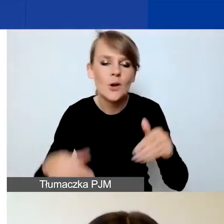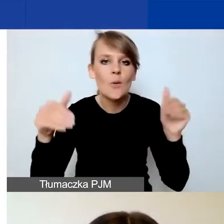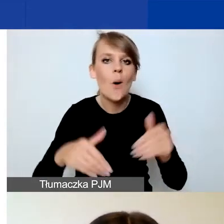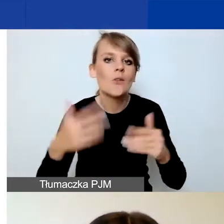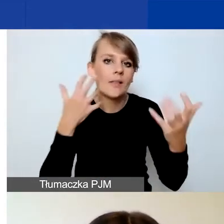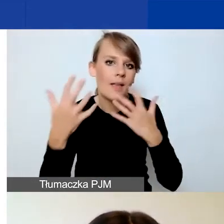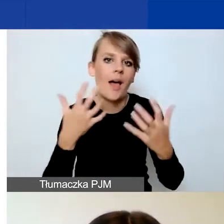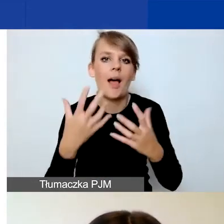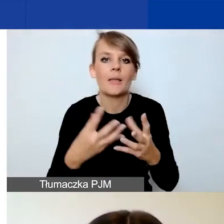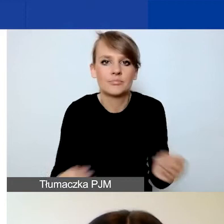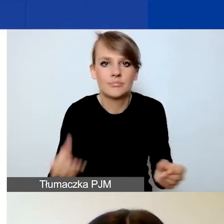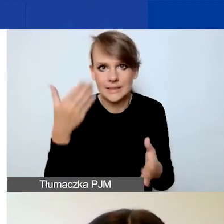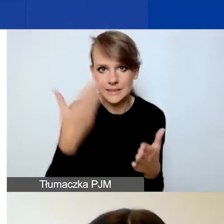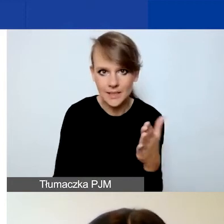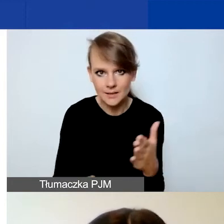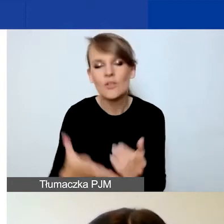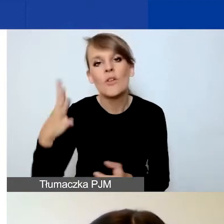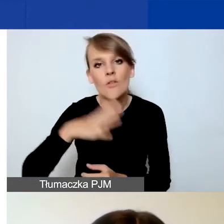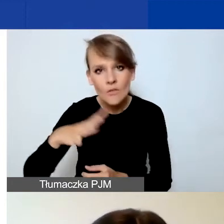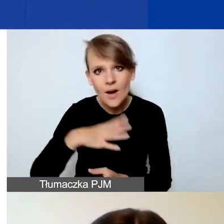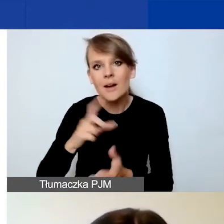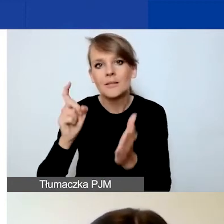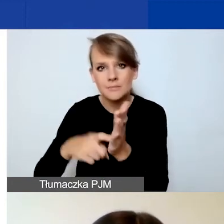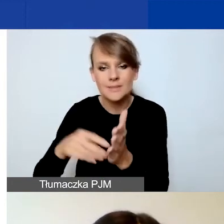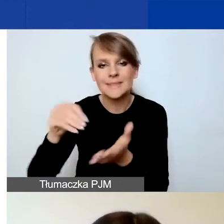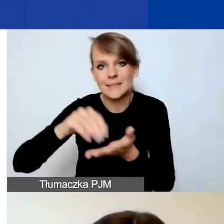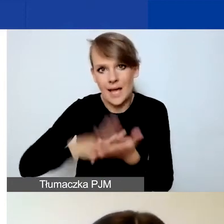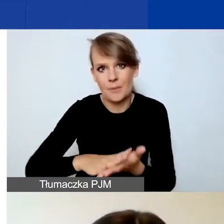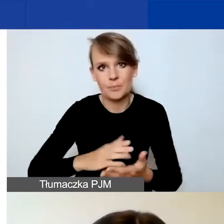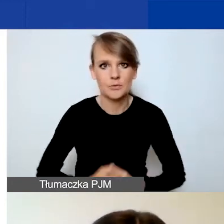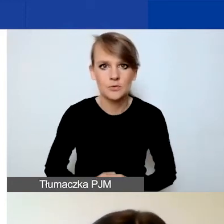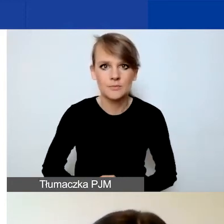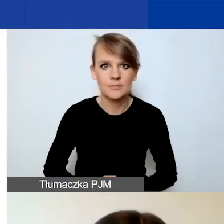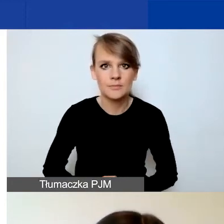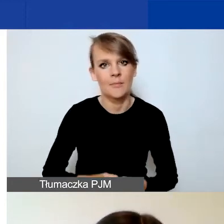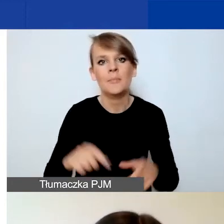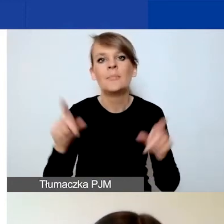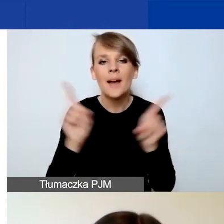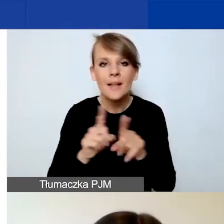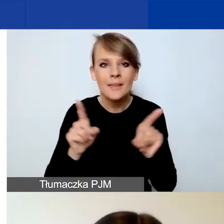Więc zachęcam jednak do korzystania z tego przycisku "Zapisz", a jeszcze bardziej zachęcam